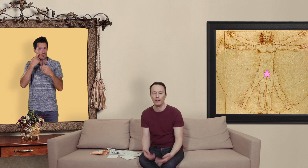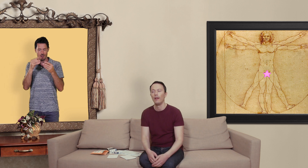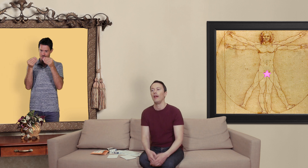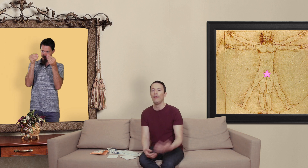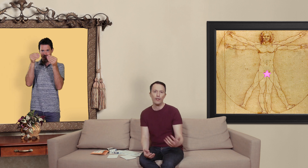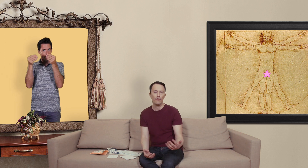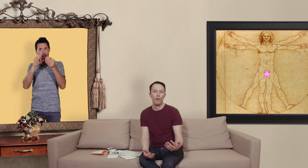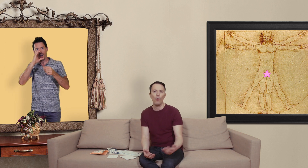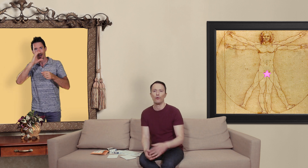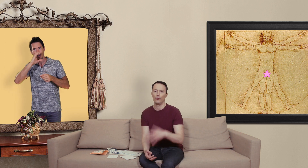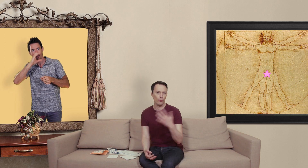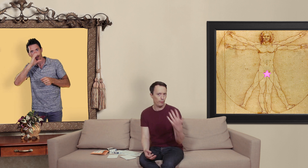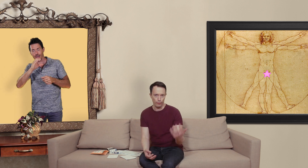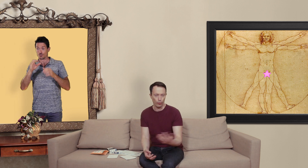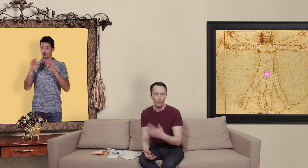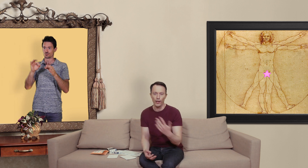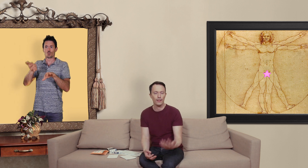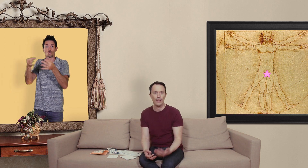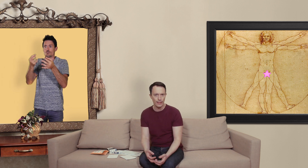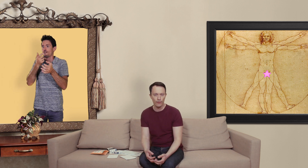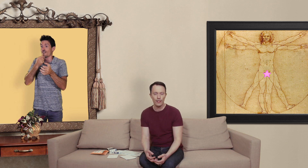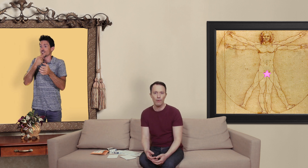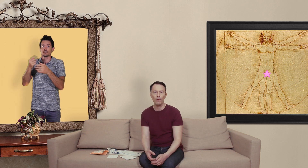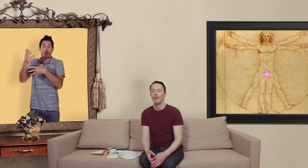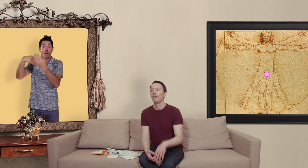effectivement je puis trouver un site assez facilement